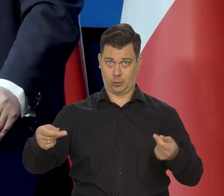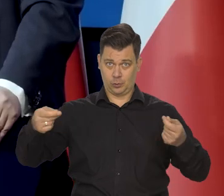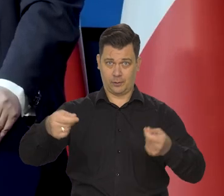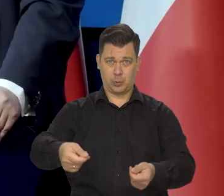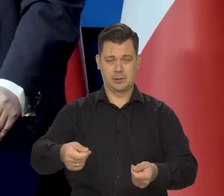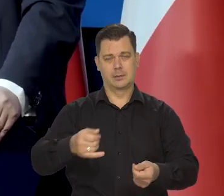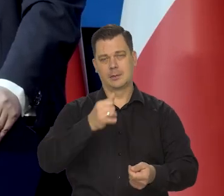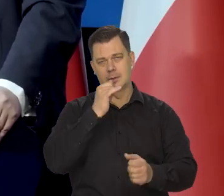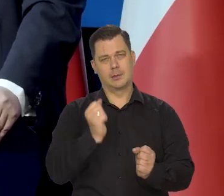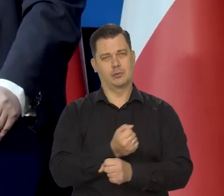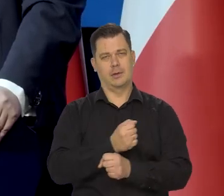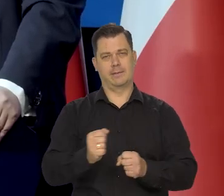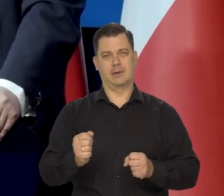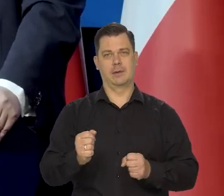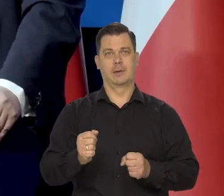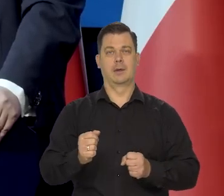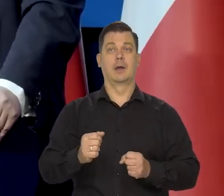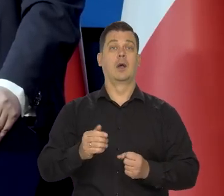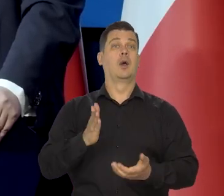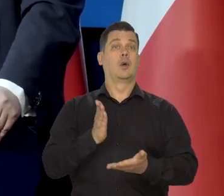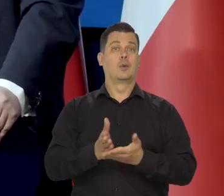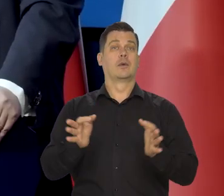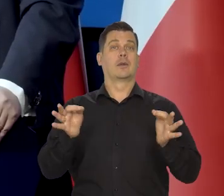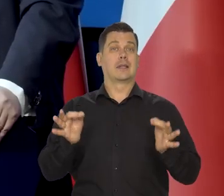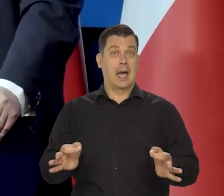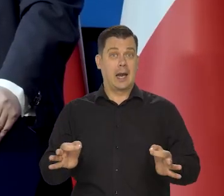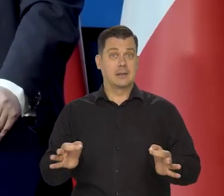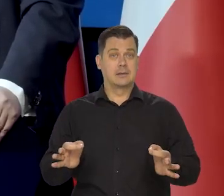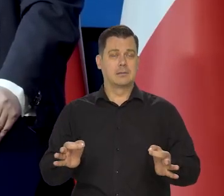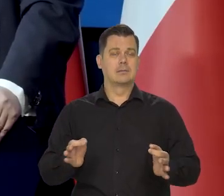Na szczęście proszę, Państwa doszliśmy do tego jasnego momentu.